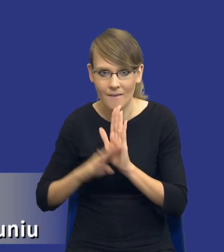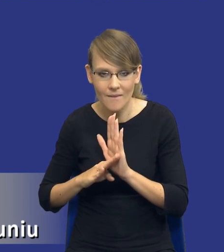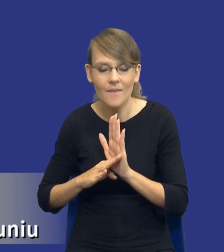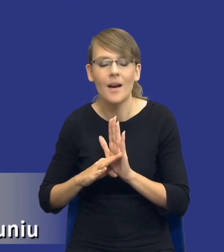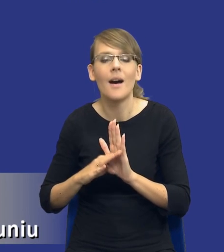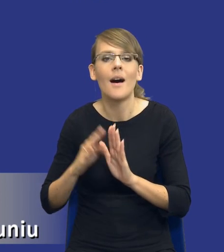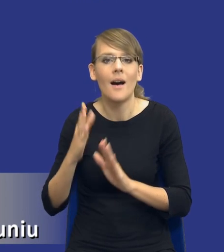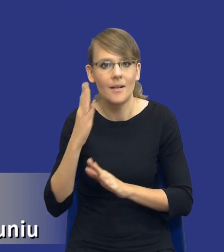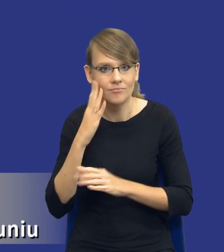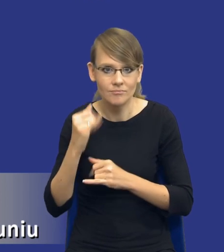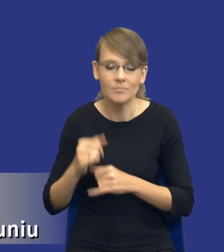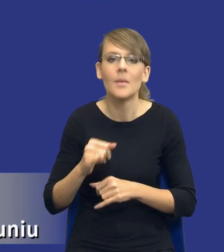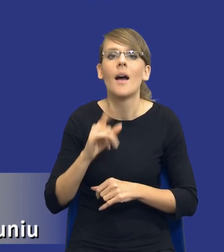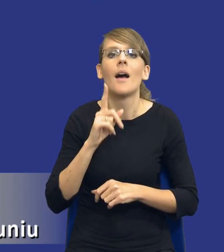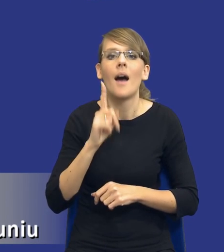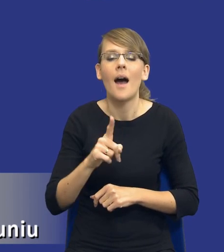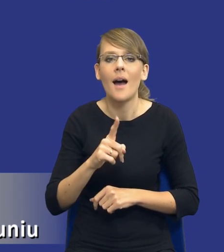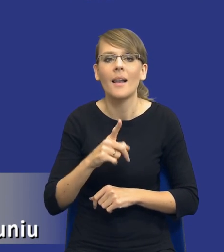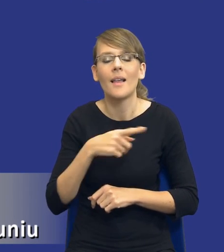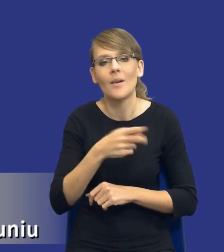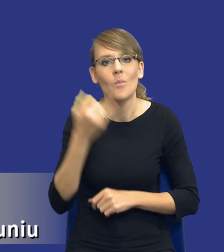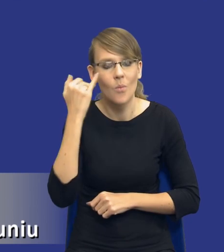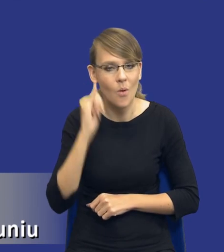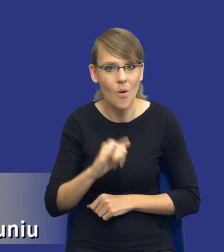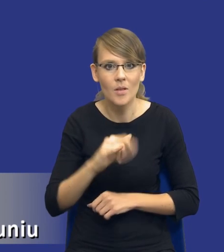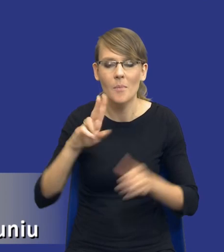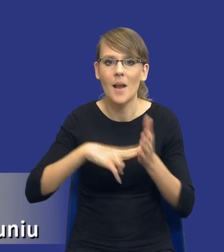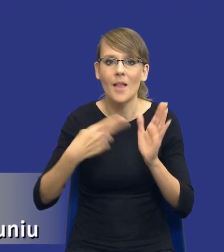błędnie się przyjmuje, że planowanie zamówień publicznych w